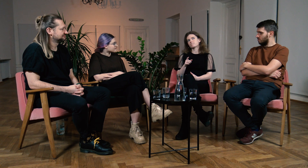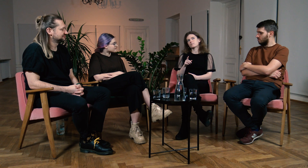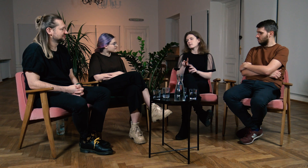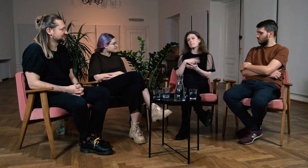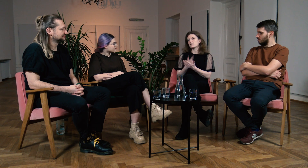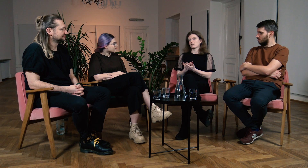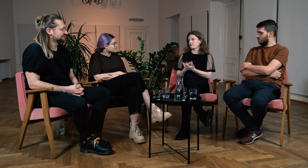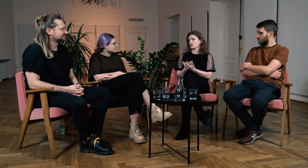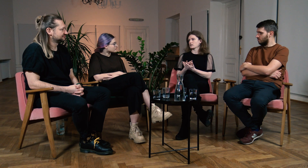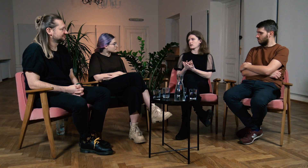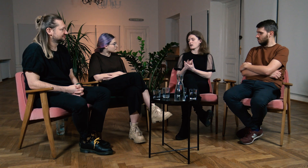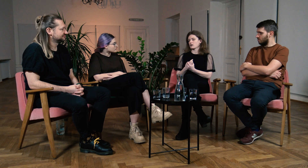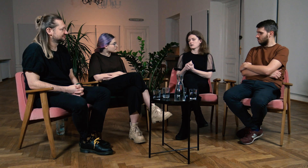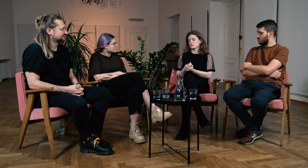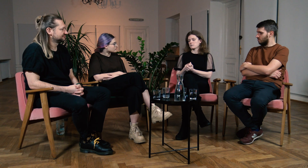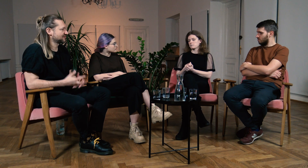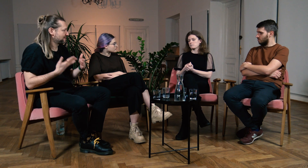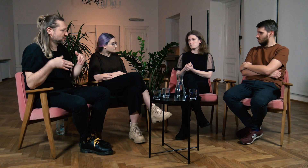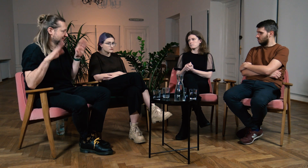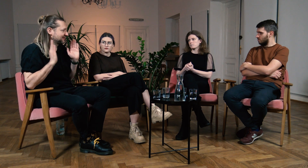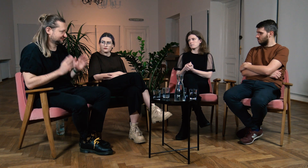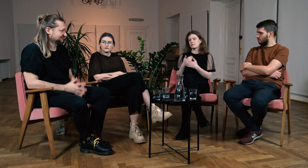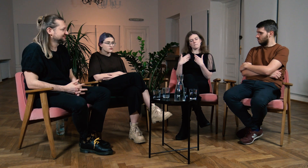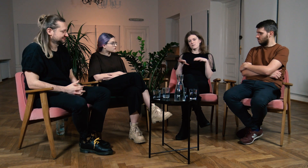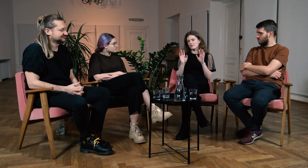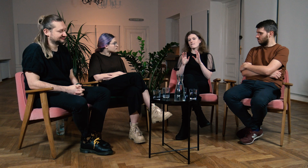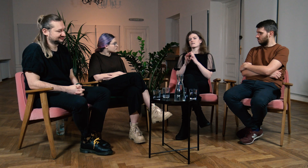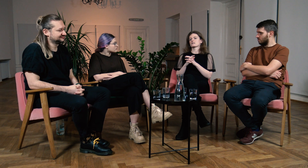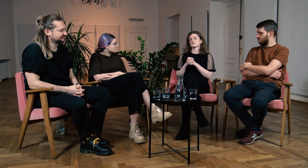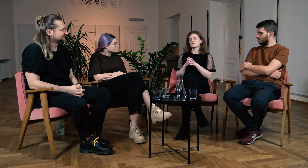Nie poddawaj się! M: Nie poddawaj się? B: Tak. Nie poddawaj się.